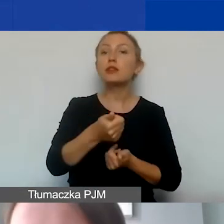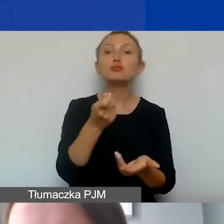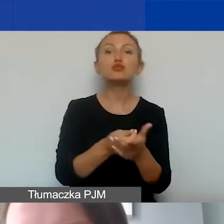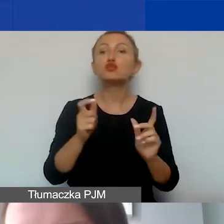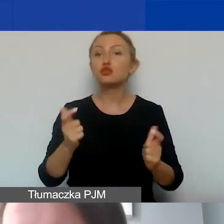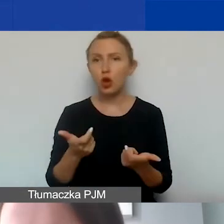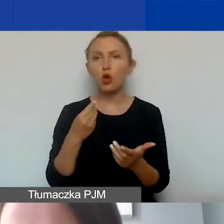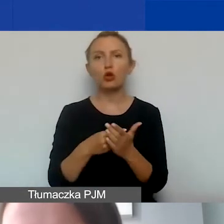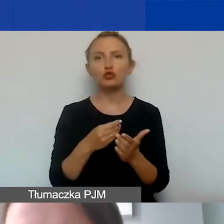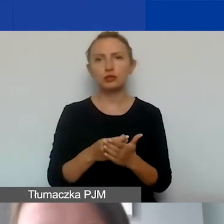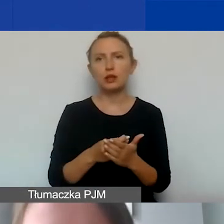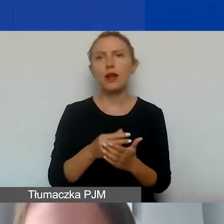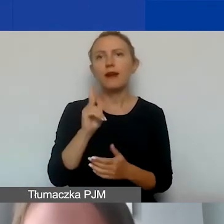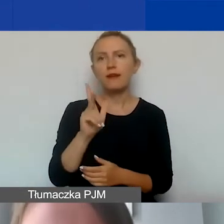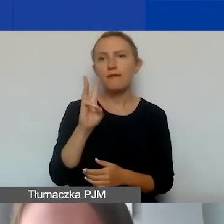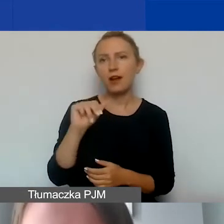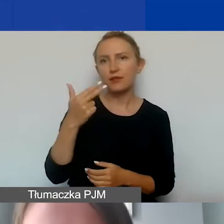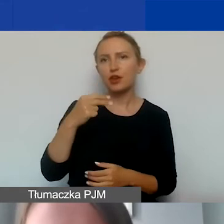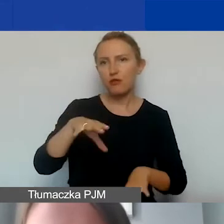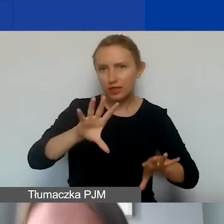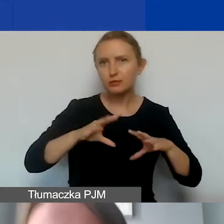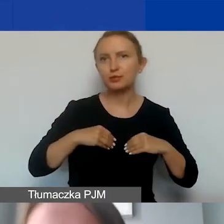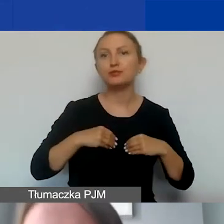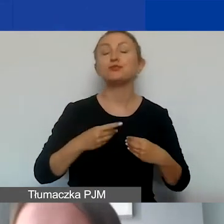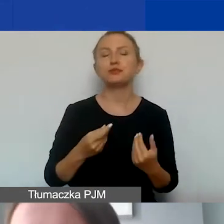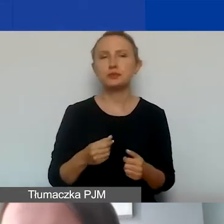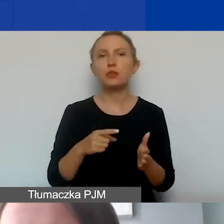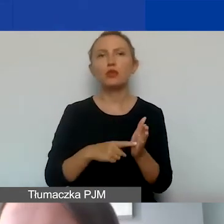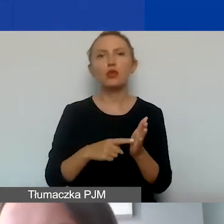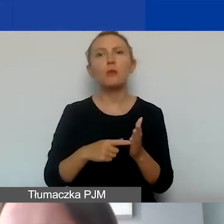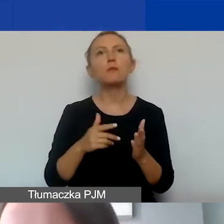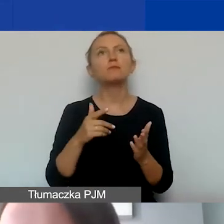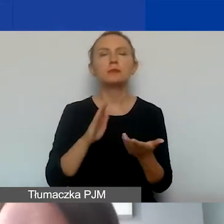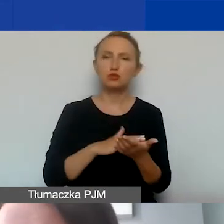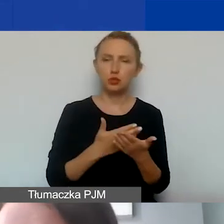Koszty kwalifikowane to są koszty poniesione przez grantobiorcę,